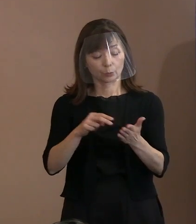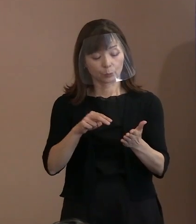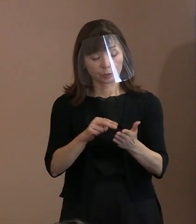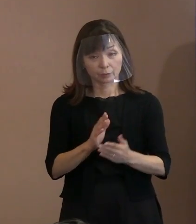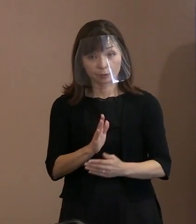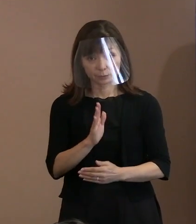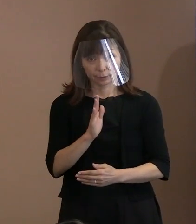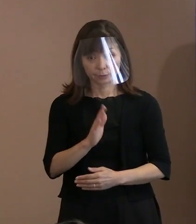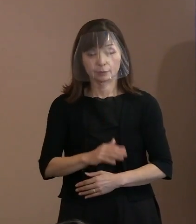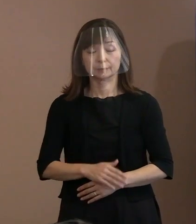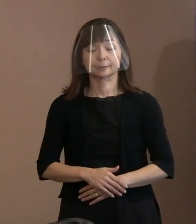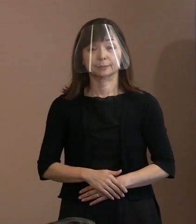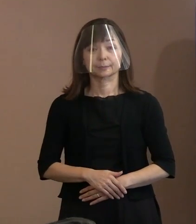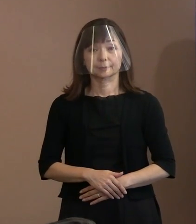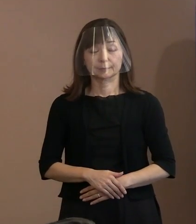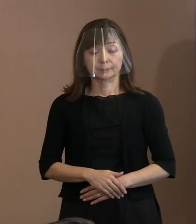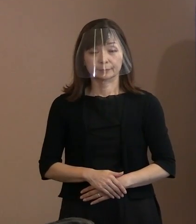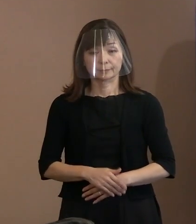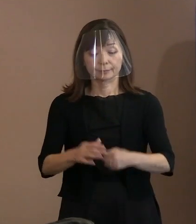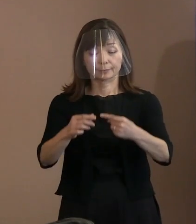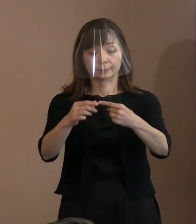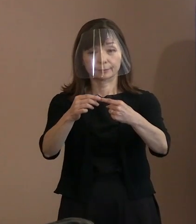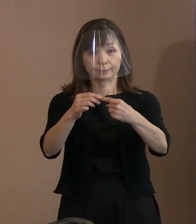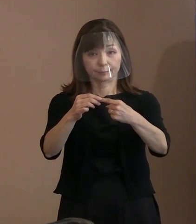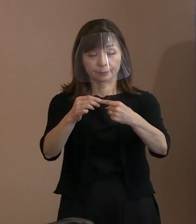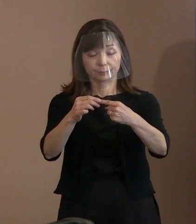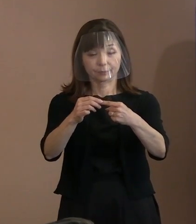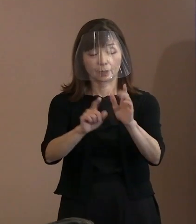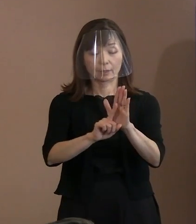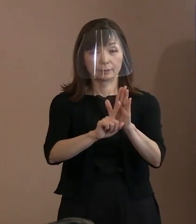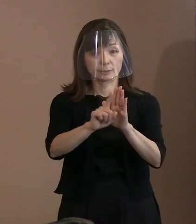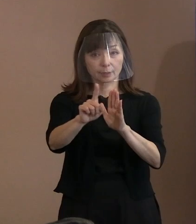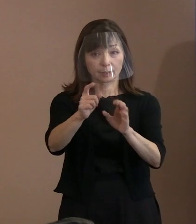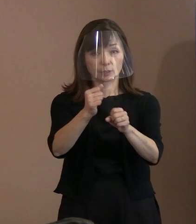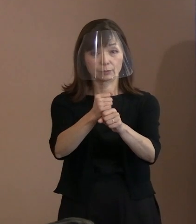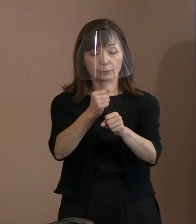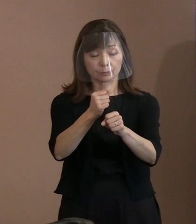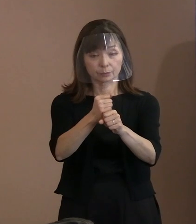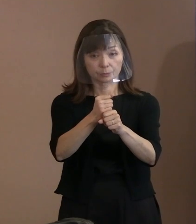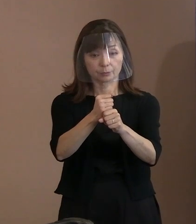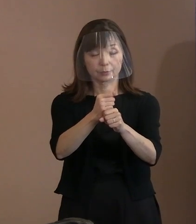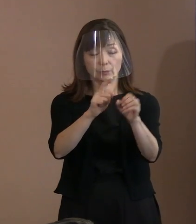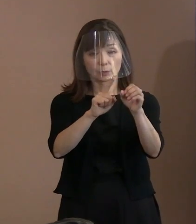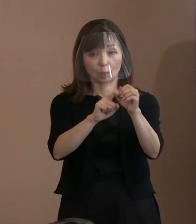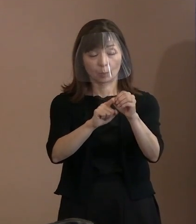まず､1の｢宣言作成の基本姿勢｣に ついてであります｡